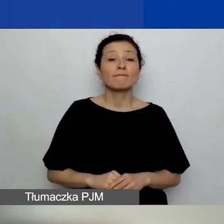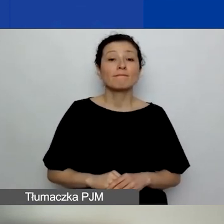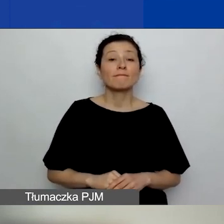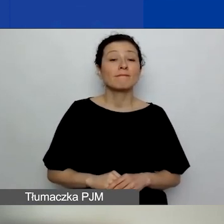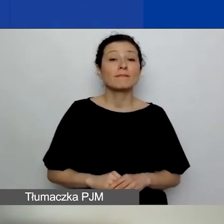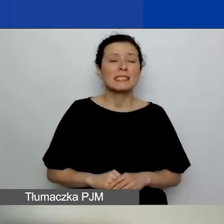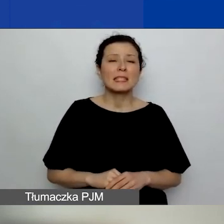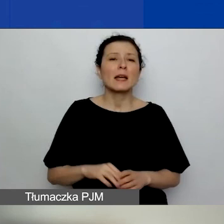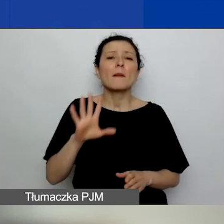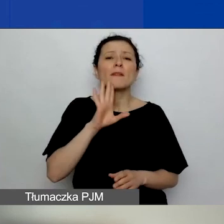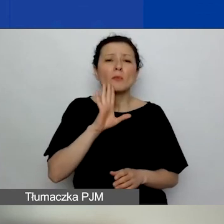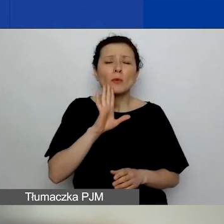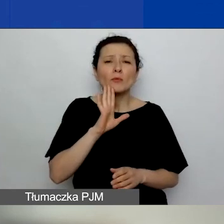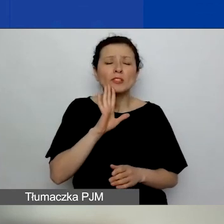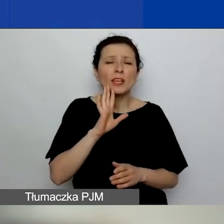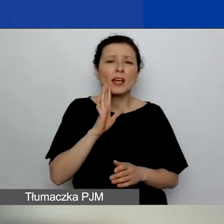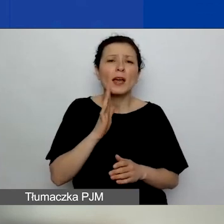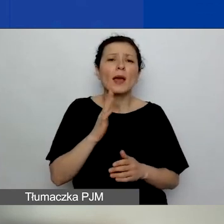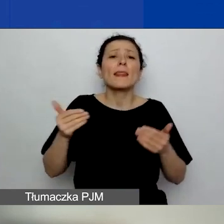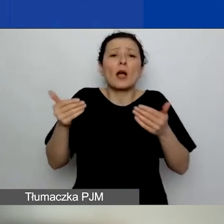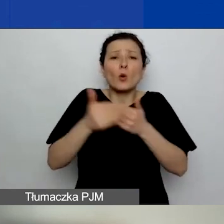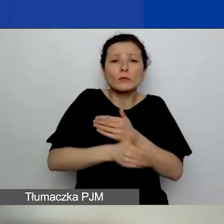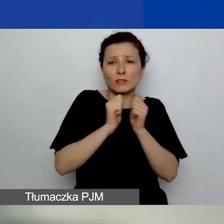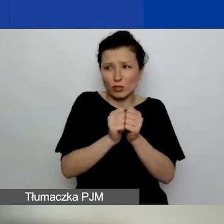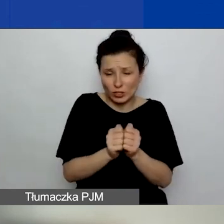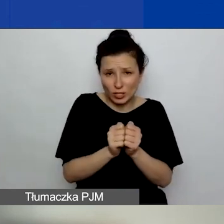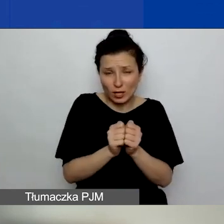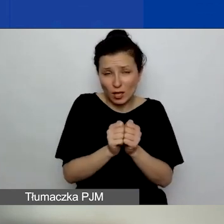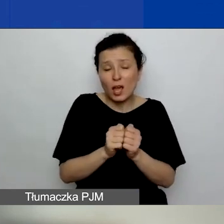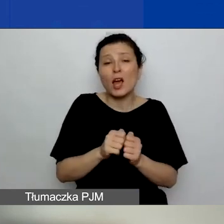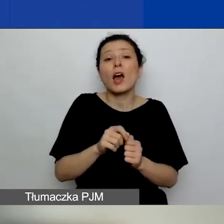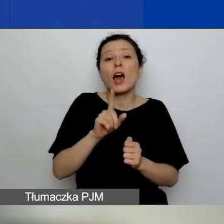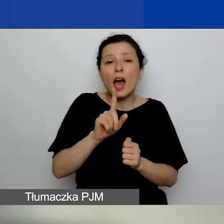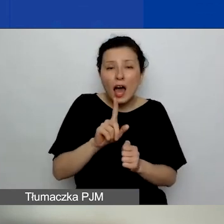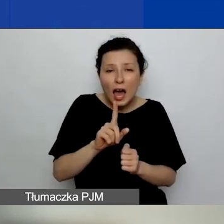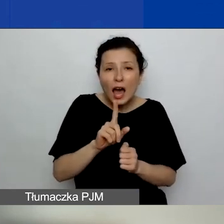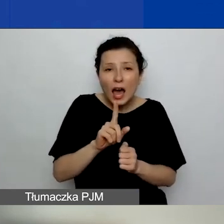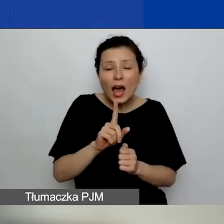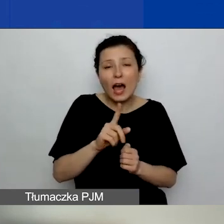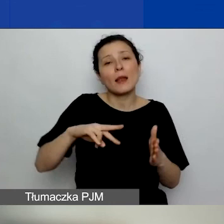Ale dajemy sobie czas jeszcze w czwartym kwartale,